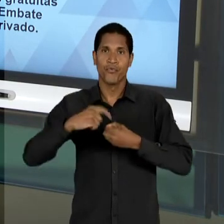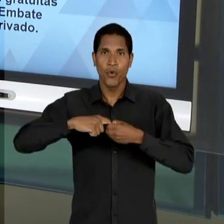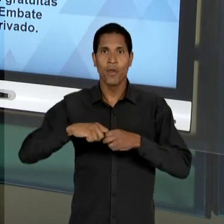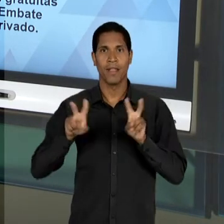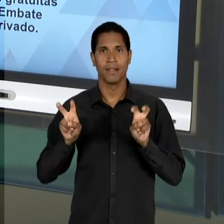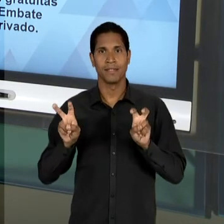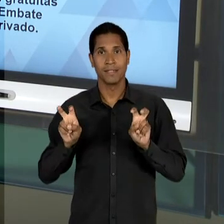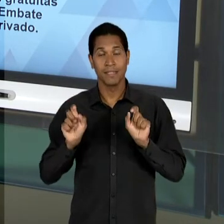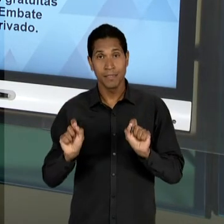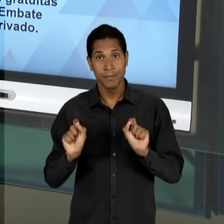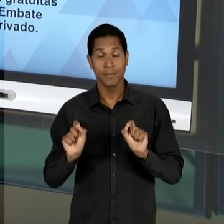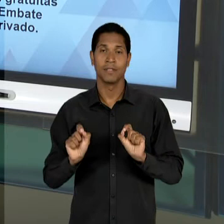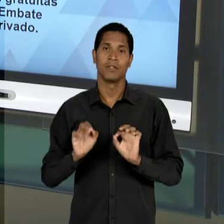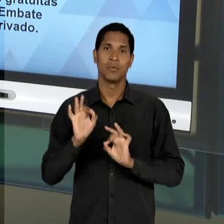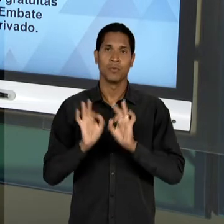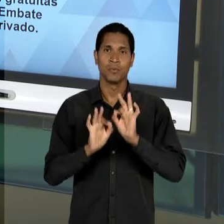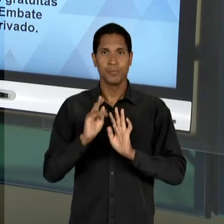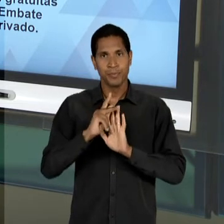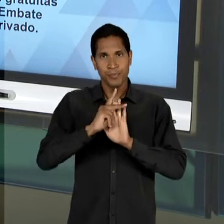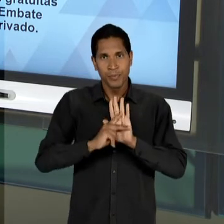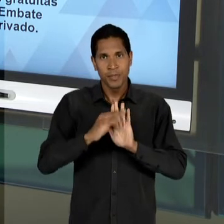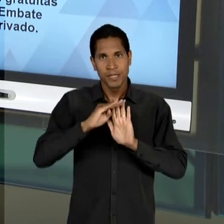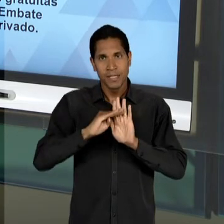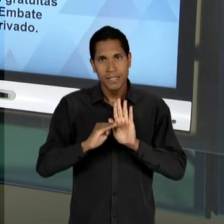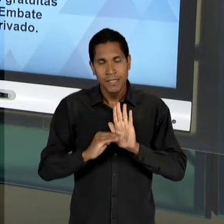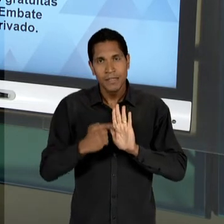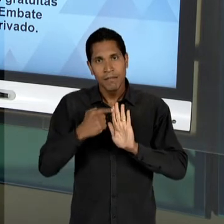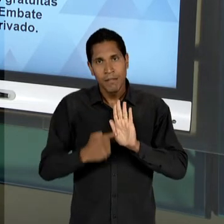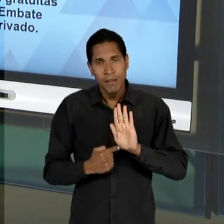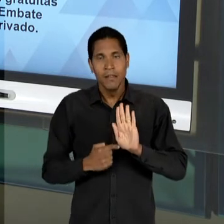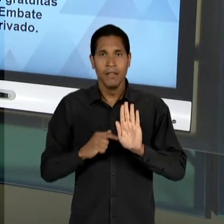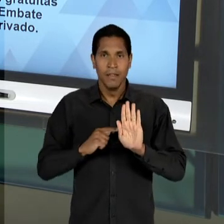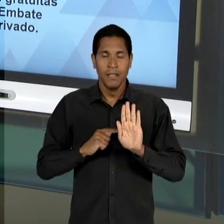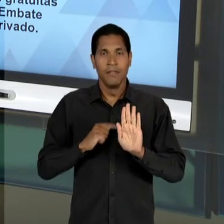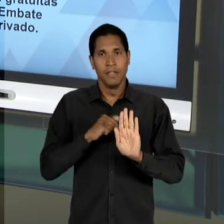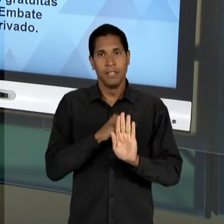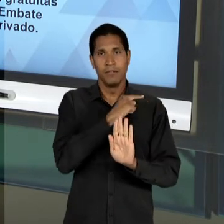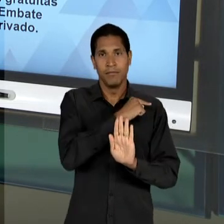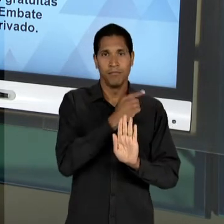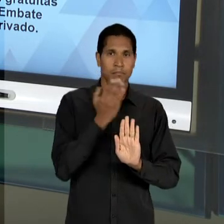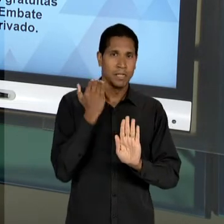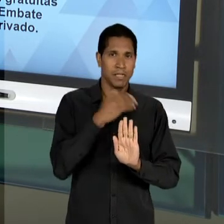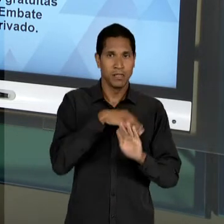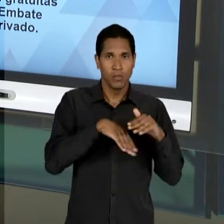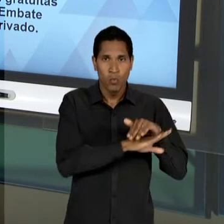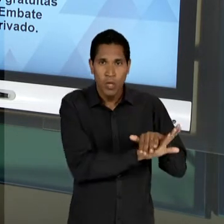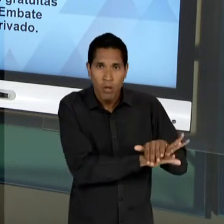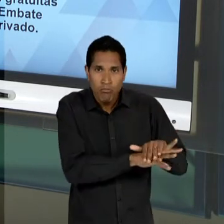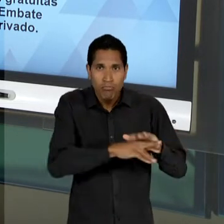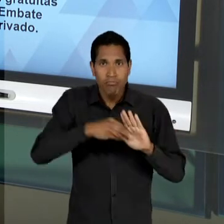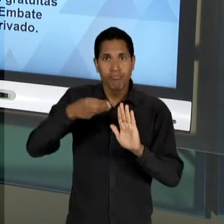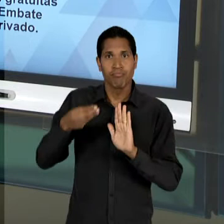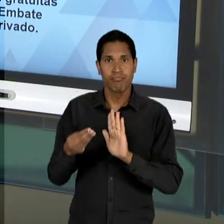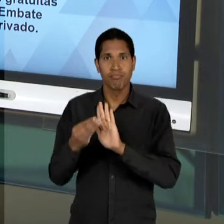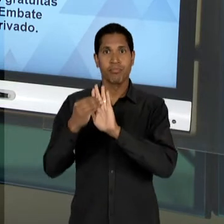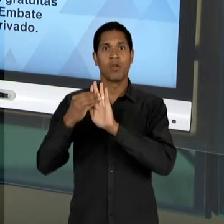FORMA O PROJETO ELABORADO, O ANTEPROJETO, ELE SE TORNA DEPOIS UM PROJETO, É ESQUECIDO E ELE É